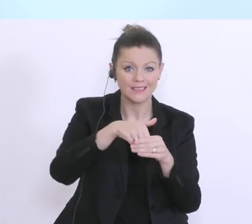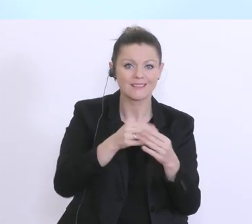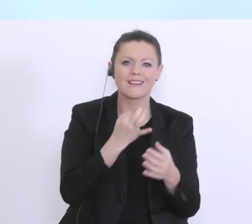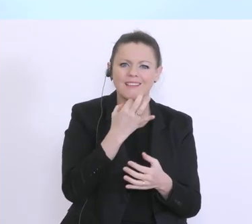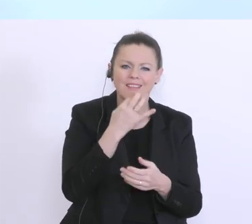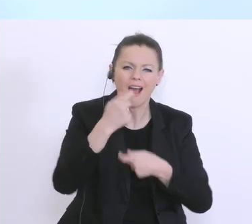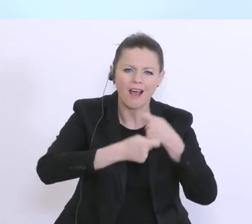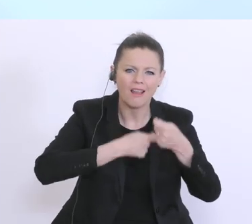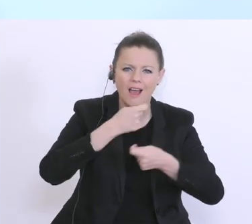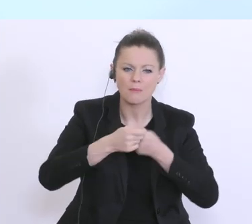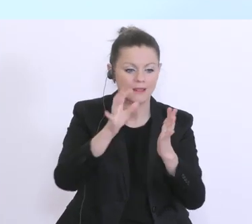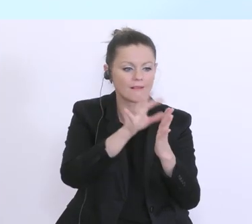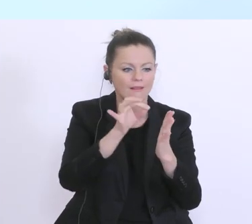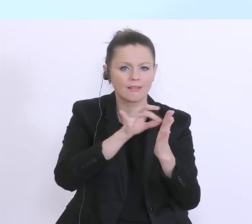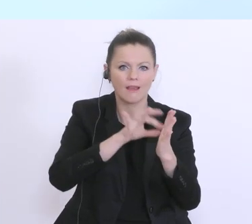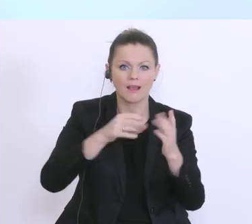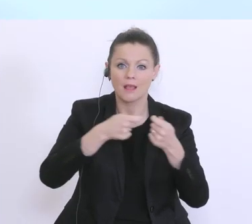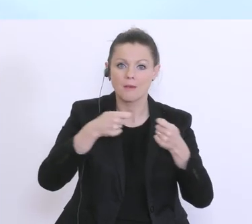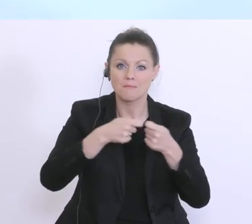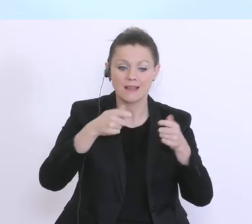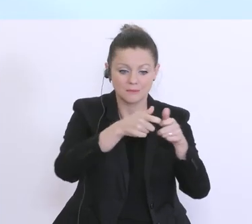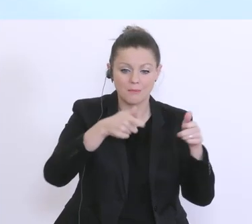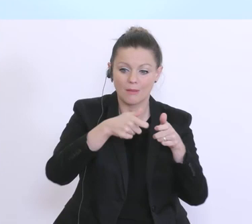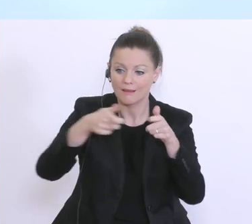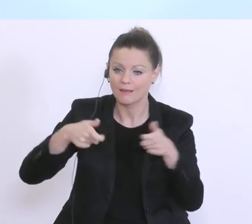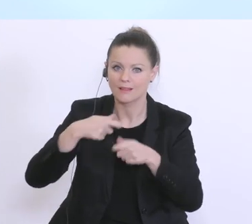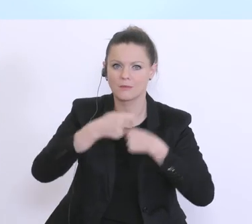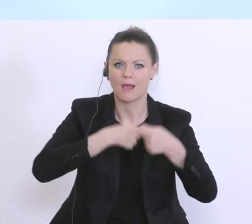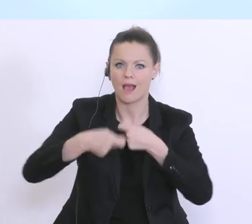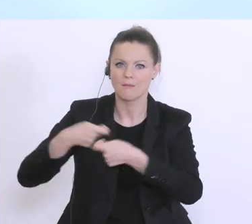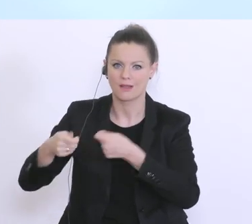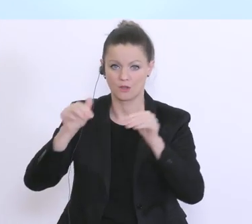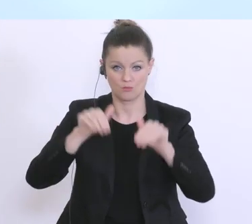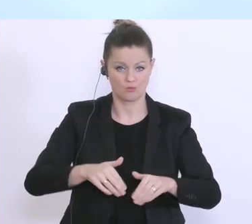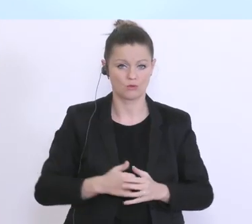eben für die unterschiedlichen Maßnahmenpakete auszuarbeiten. Und auch wir haben natürlich sehr,